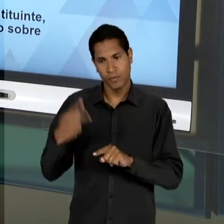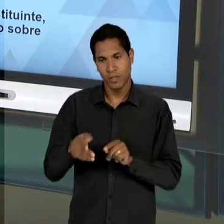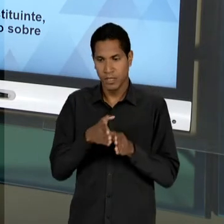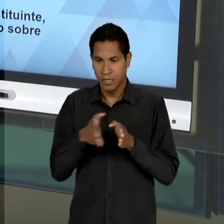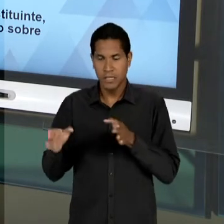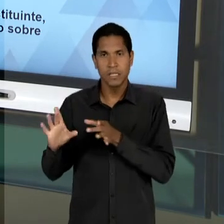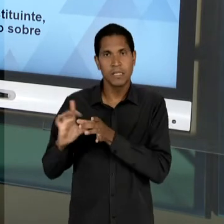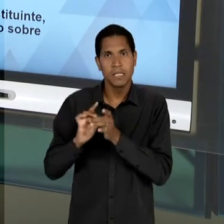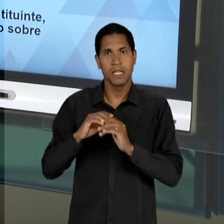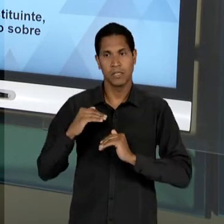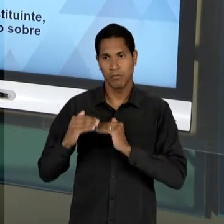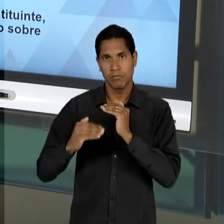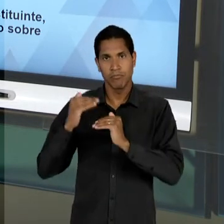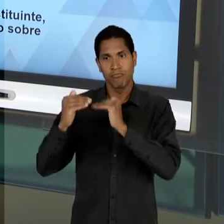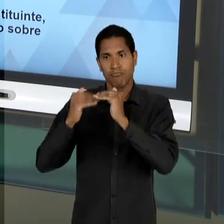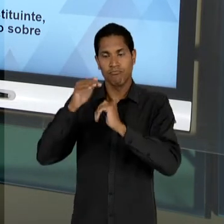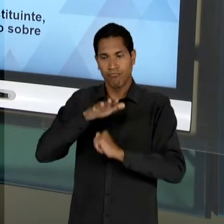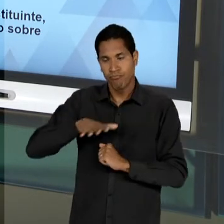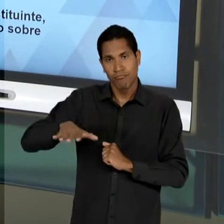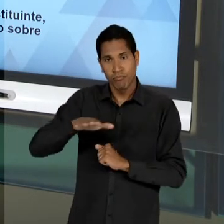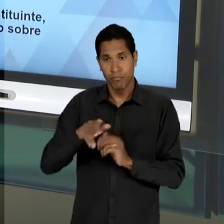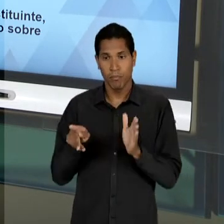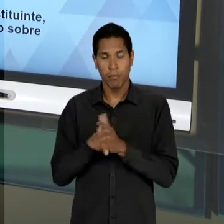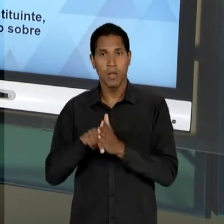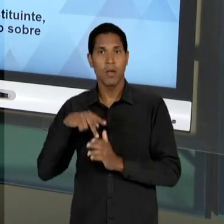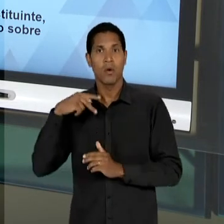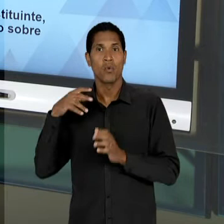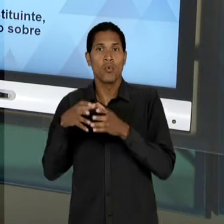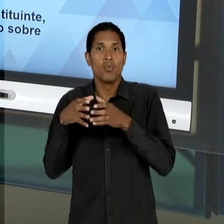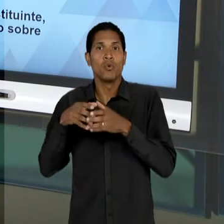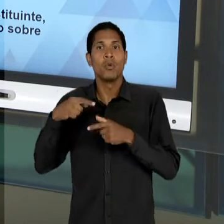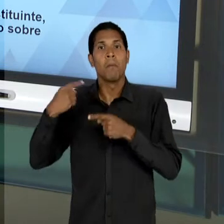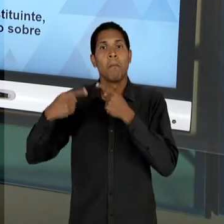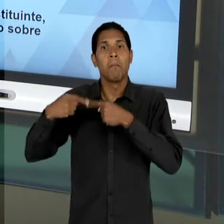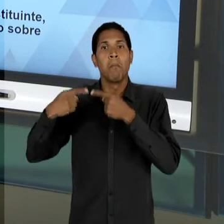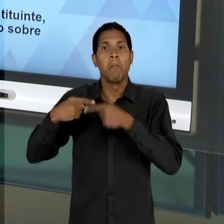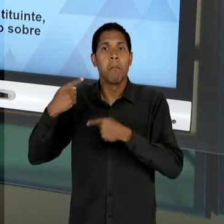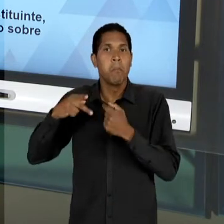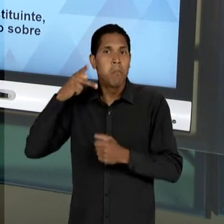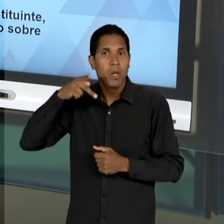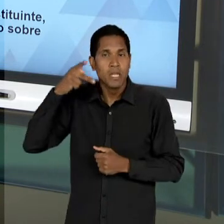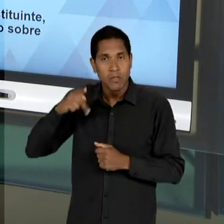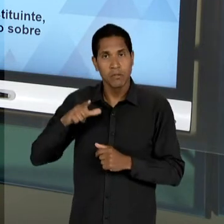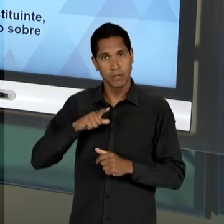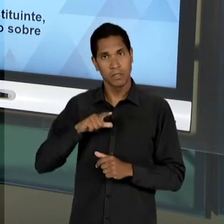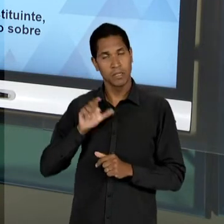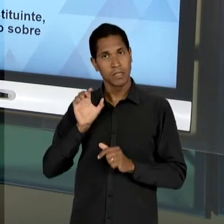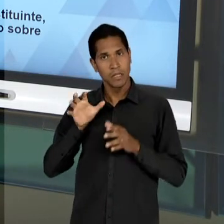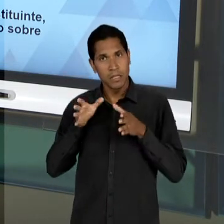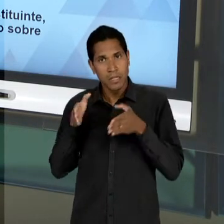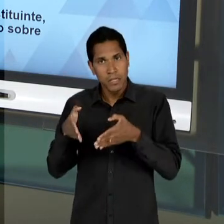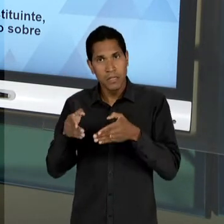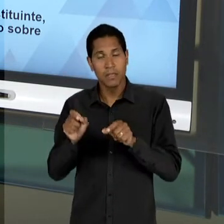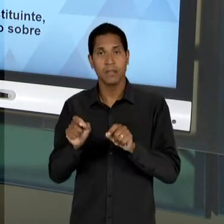CONSTITUINTES, QUE INTEGRAM A BASE PARA PENSAR NA